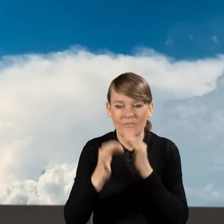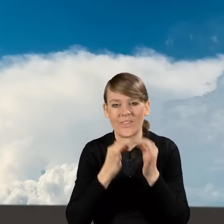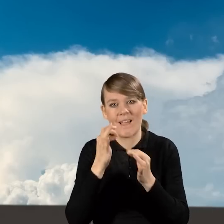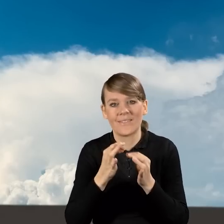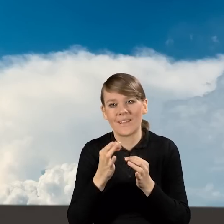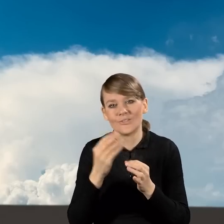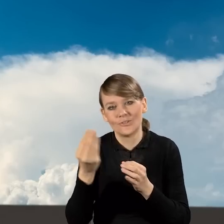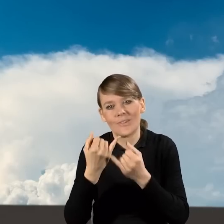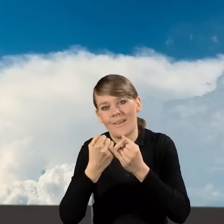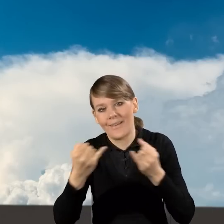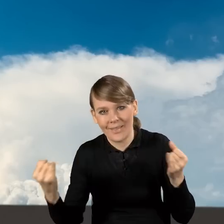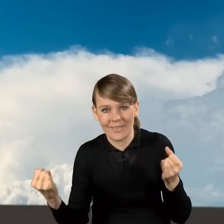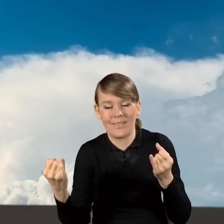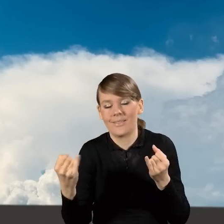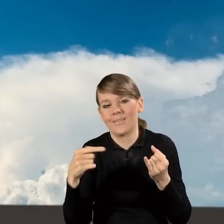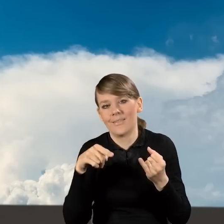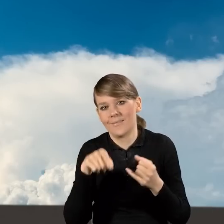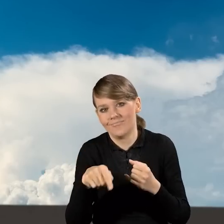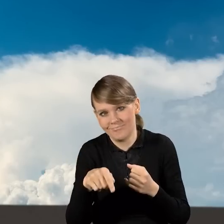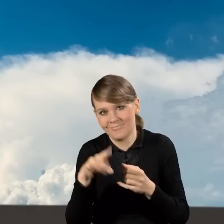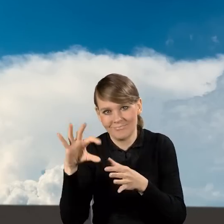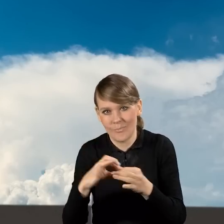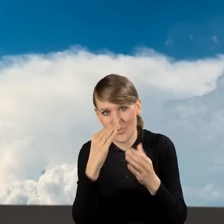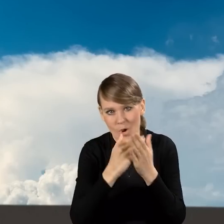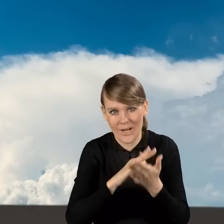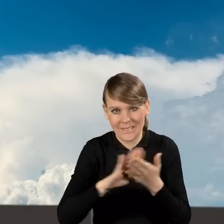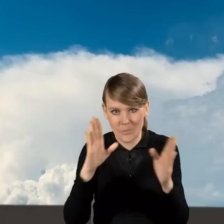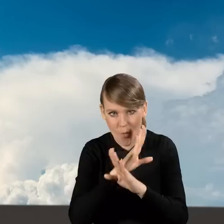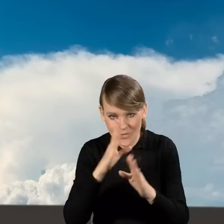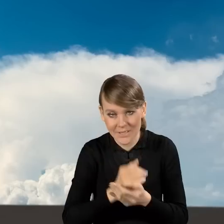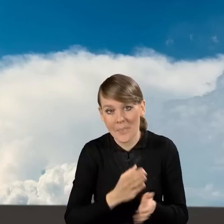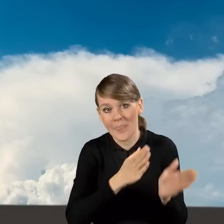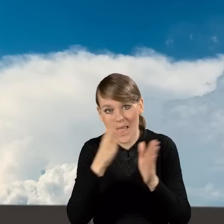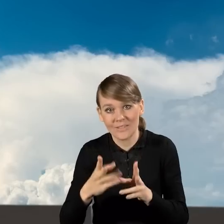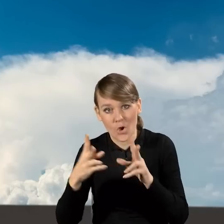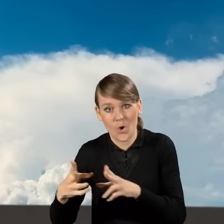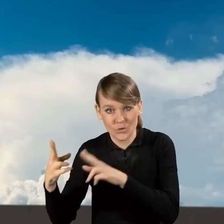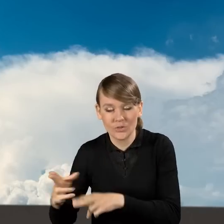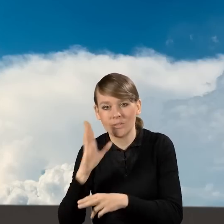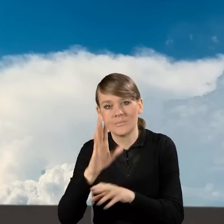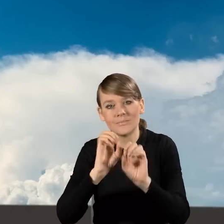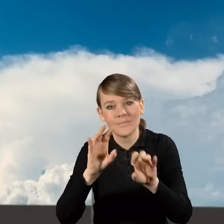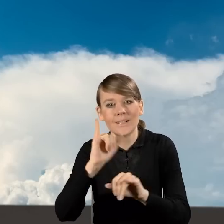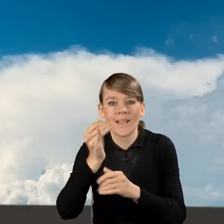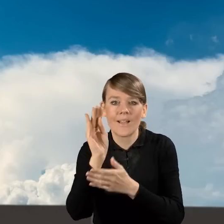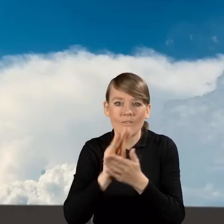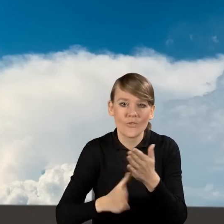o innych elementach programu Czyste Powietrze. W kolejnych odcinkach opowiemy o tym, jak wypełniać wniosek o dofinansowanie